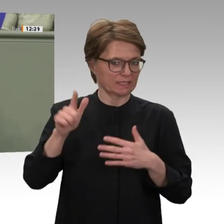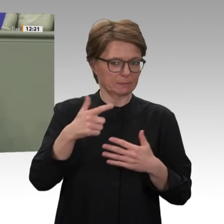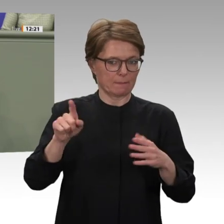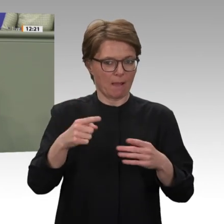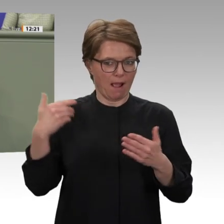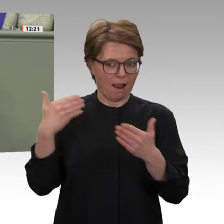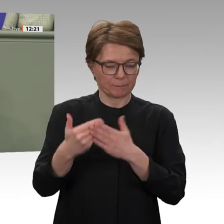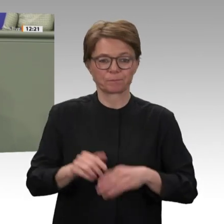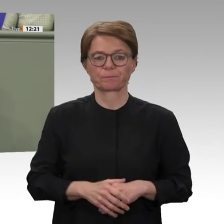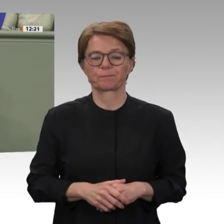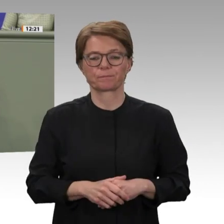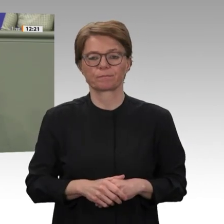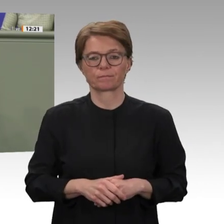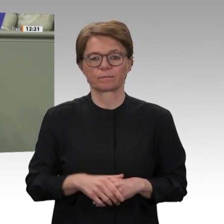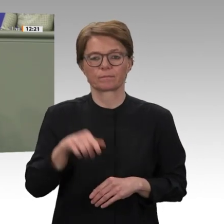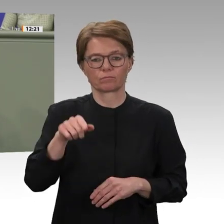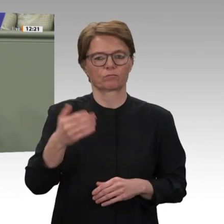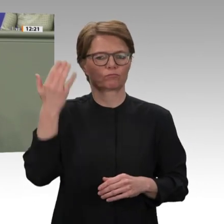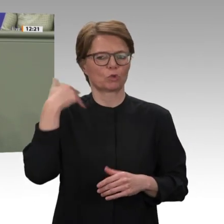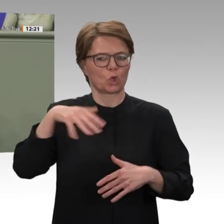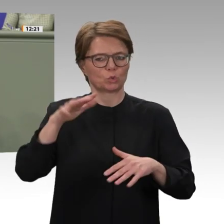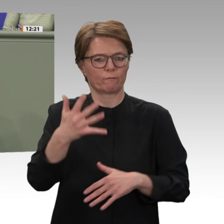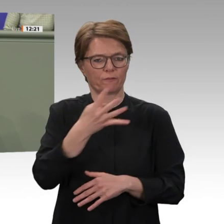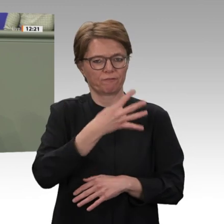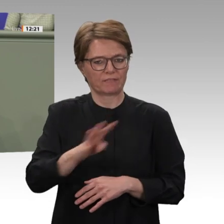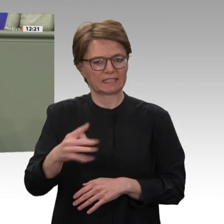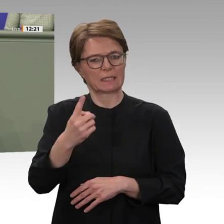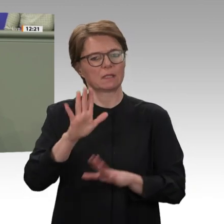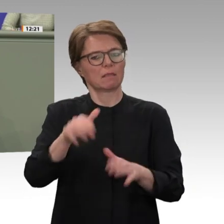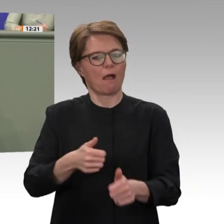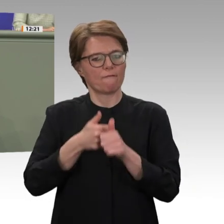außer Acht gelassen werden, dass die Vereinten Nationen bei der Schaffung und Sicherung